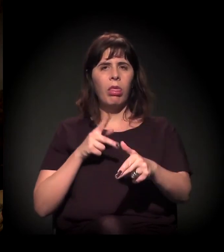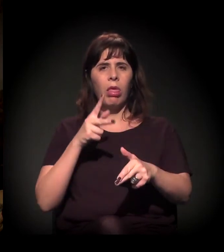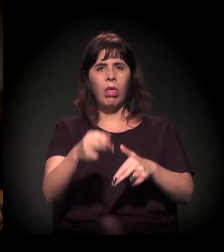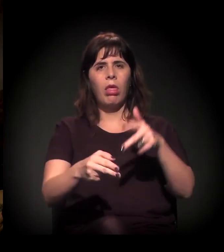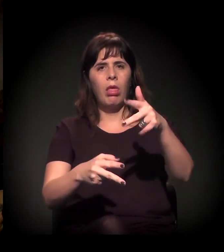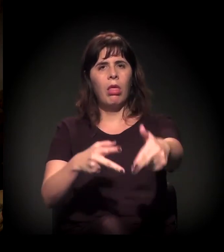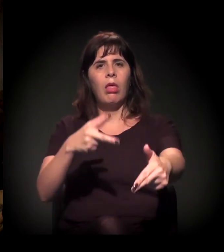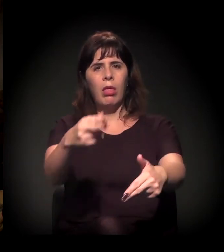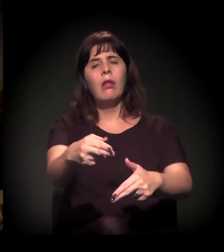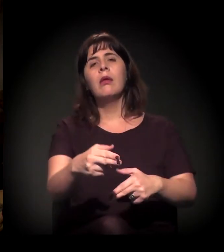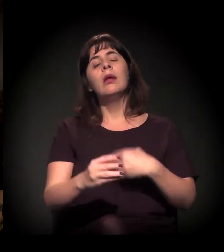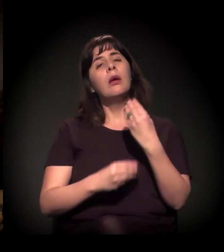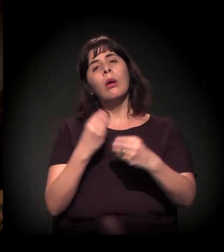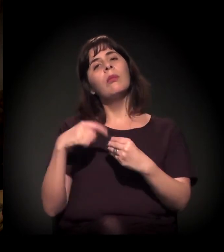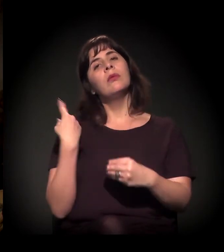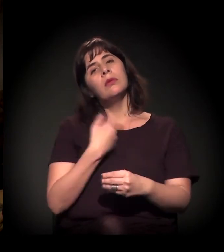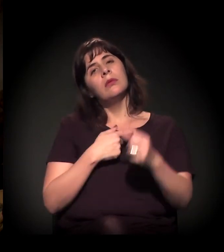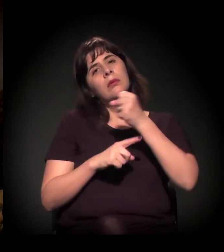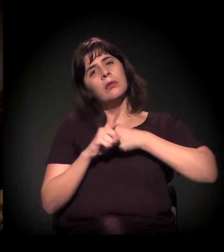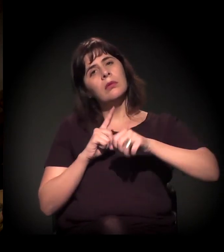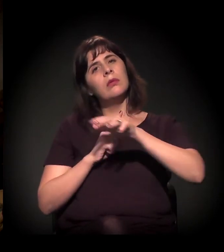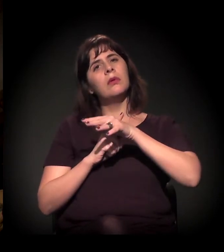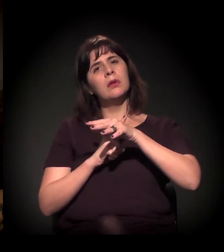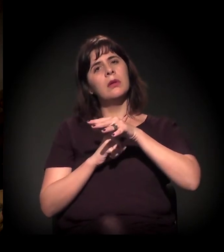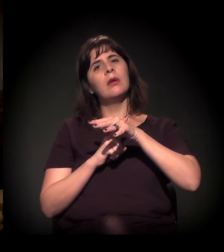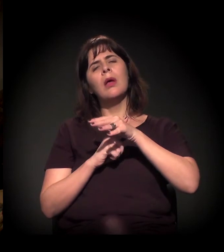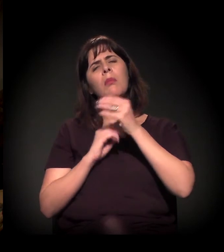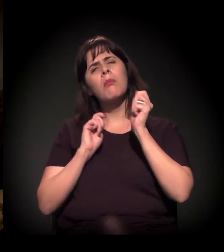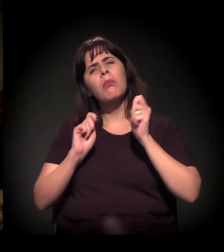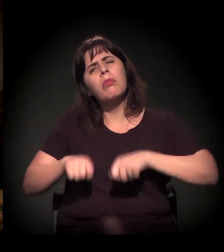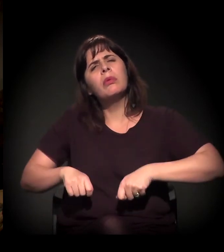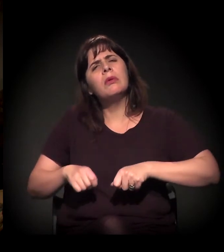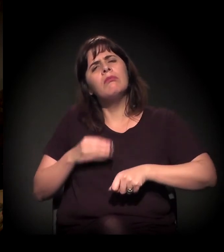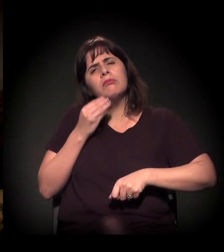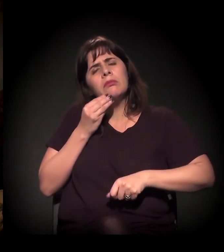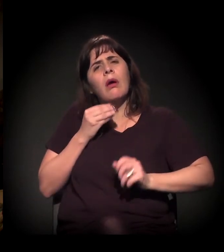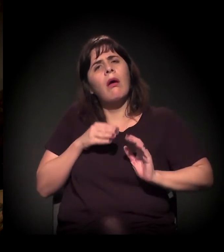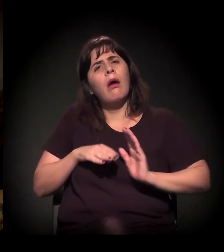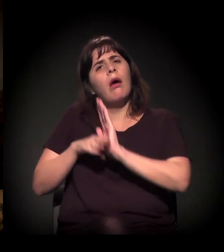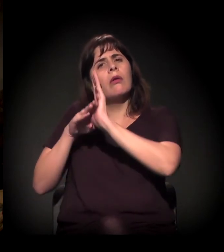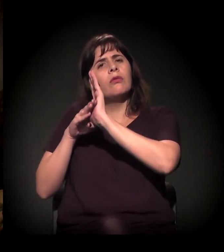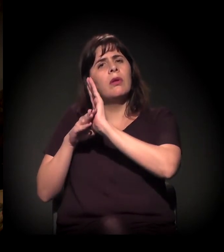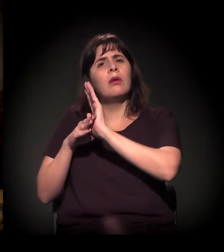o que nós, sociedade civil, podemos fazer para auxiliar que os juízes não atuem